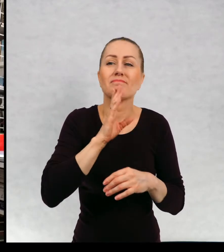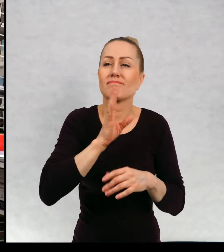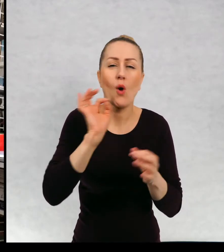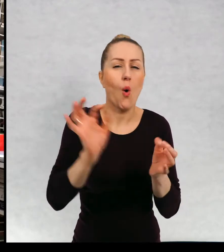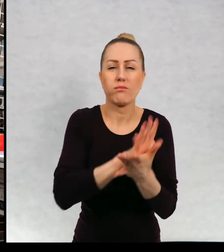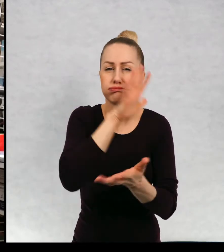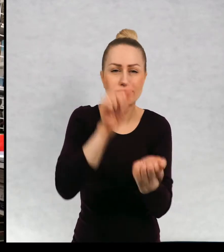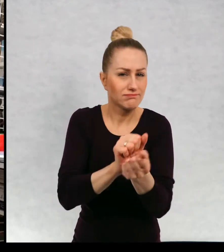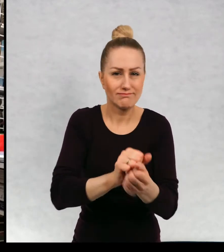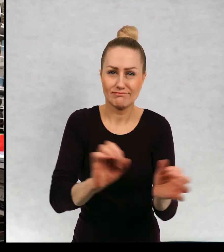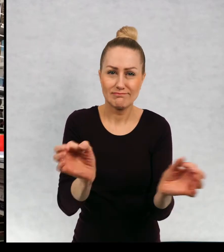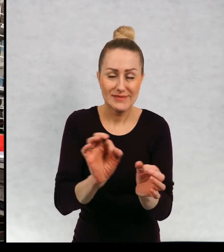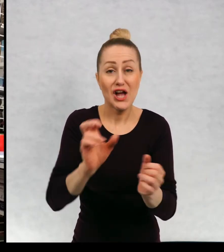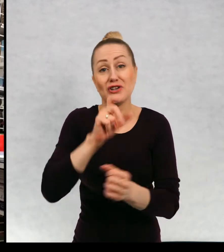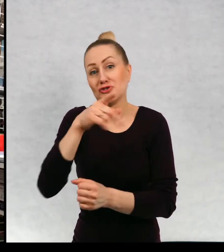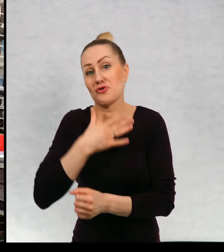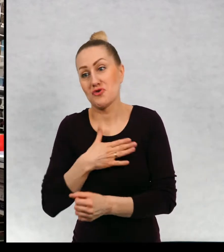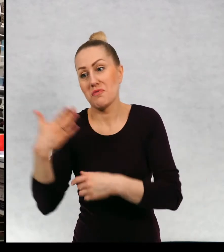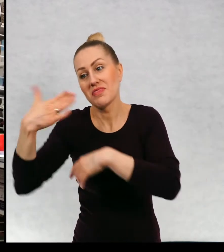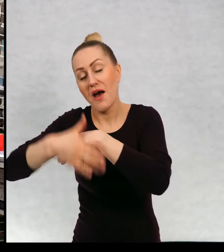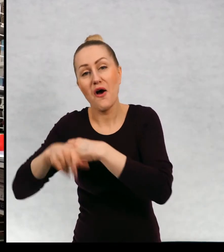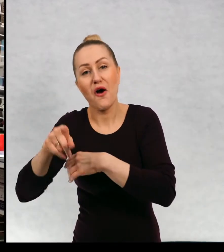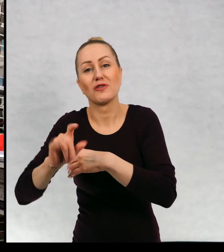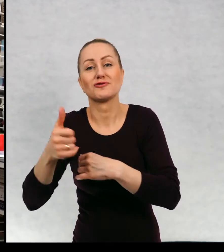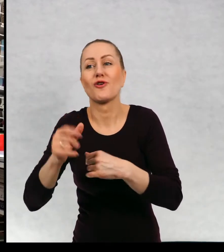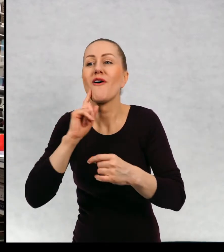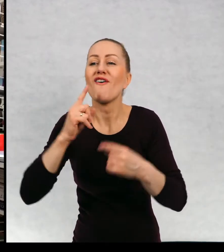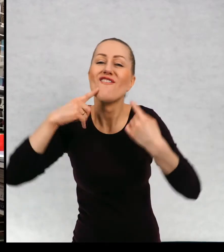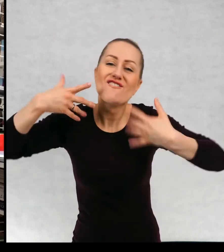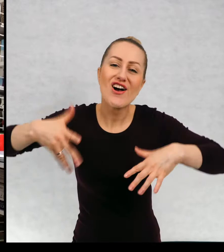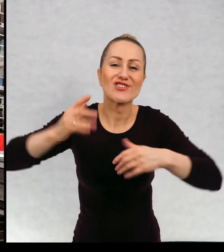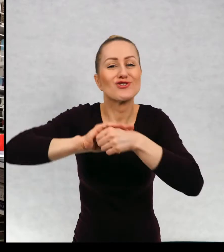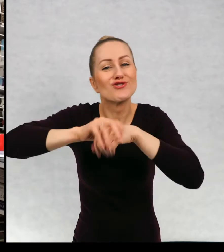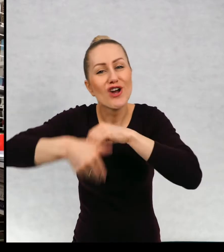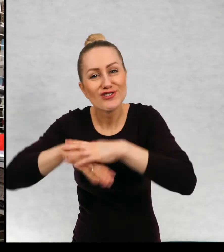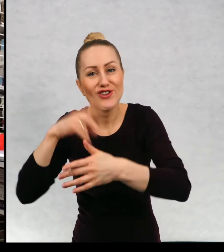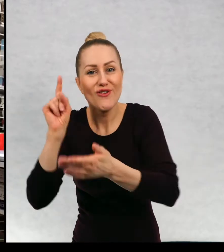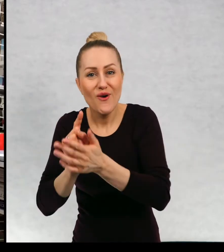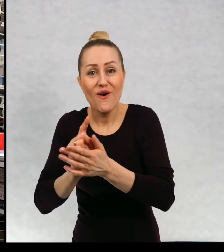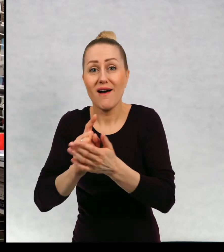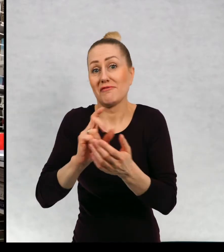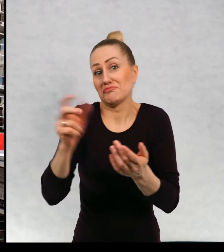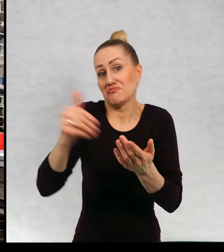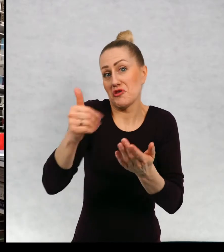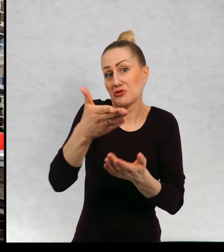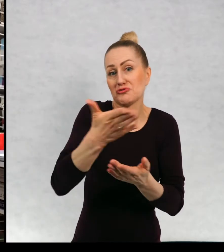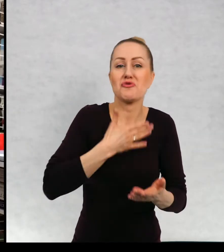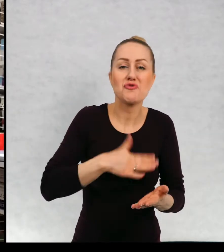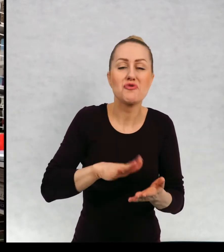kończy się jakąś katastrofą, czy lubicie "Happy Endy". Czy też może lubicie podobnie jak ja